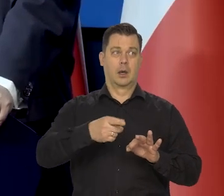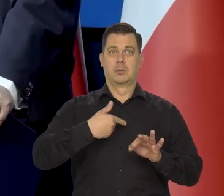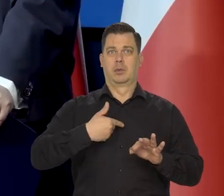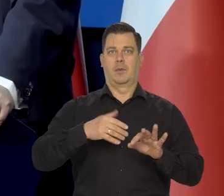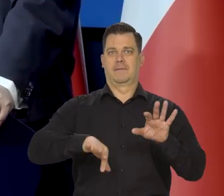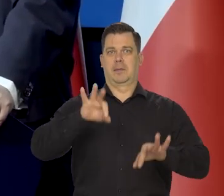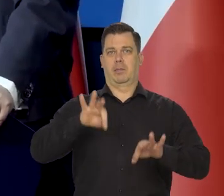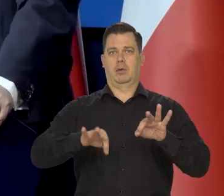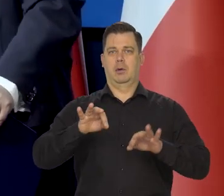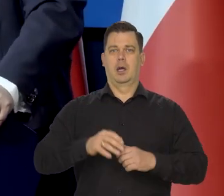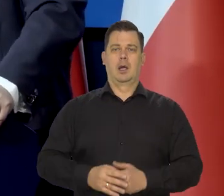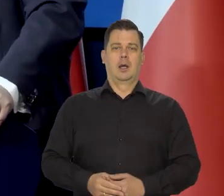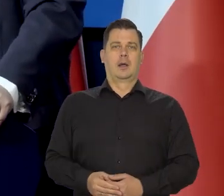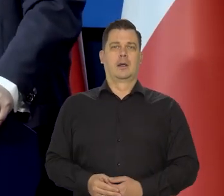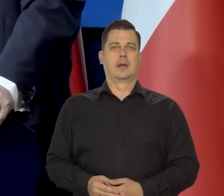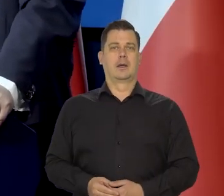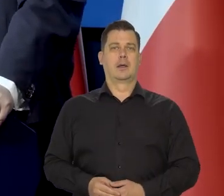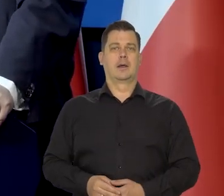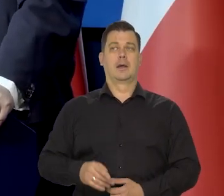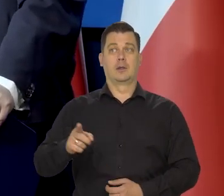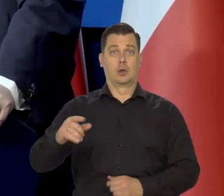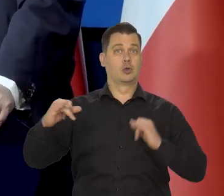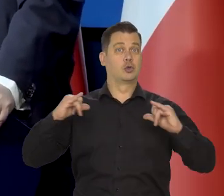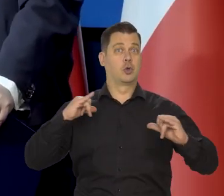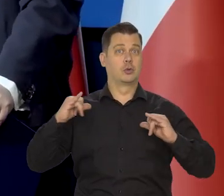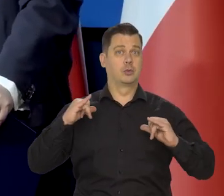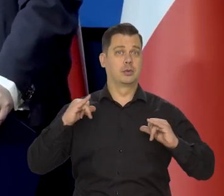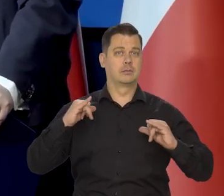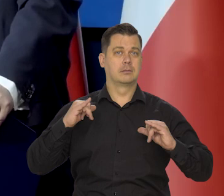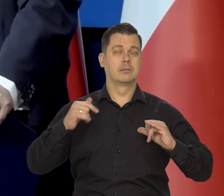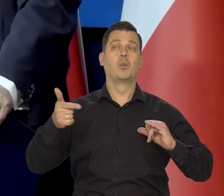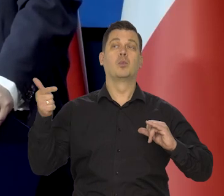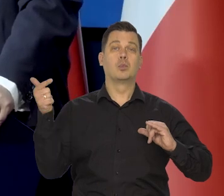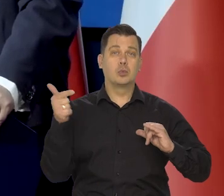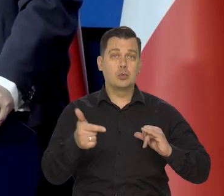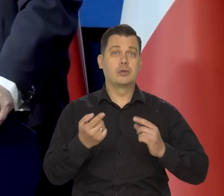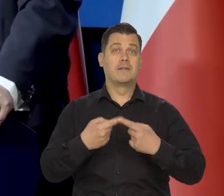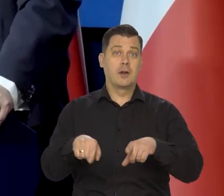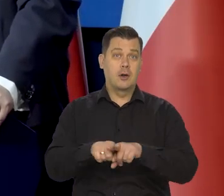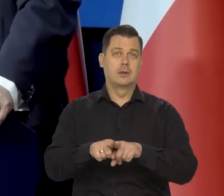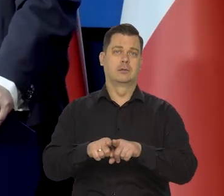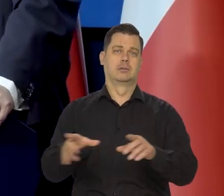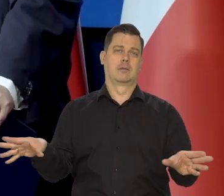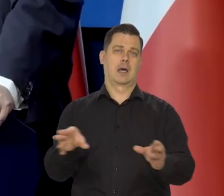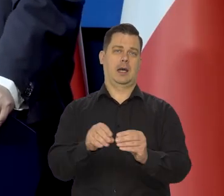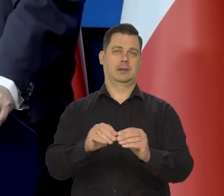wolne i tego oczekuje rząd, który jest emanacją z kolei Parlamentu.